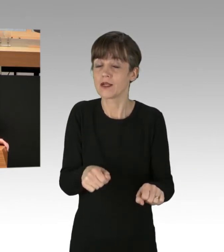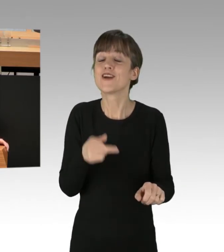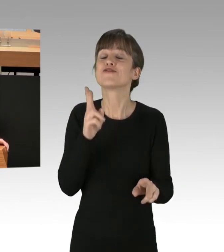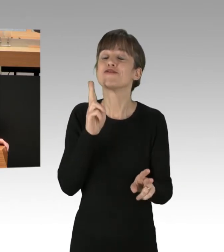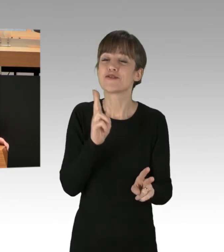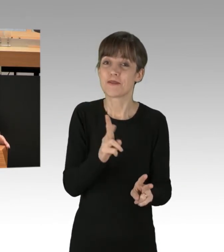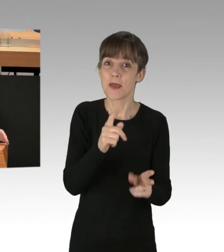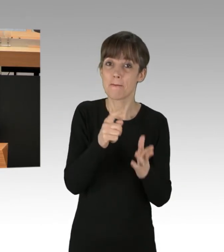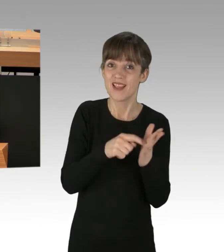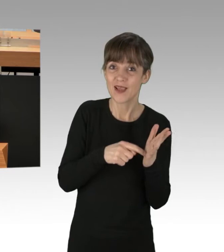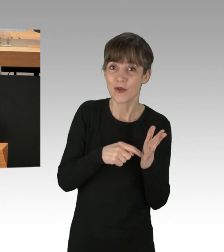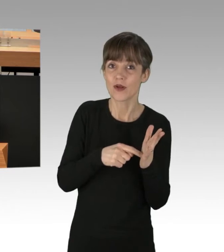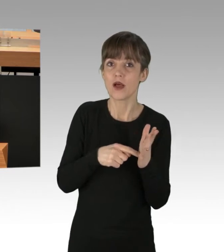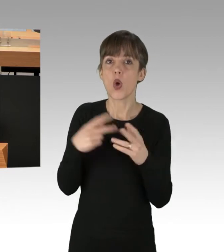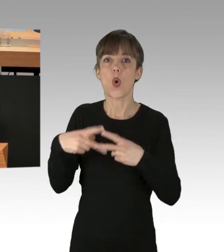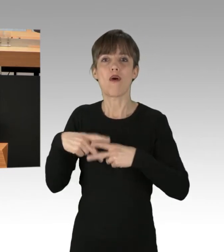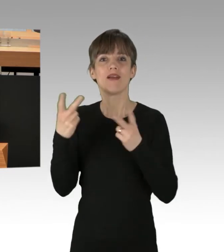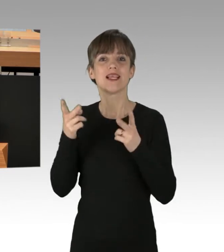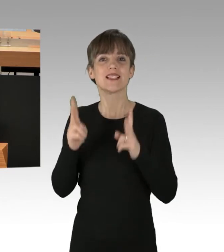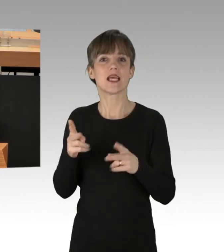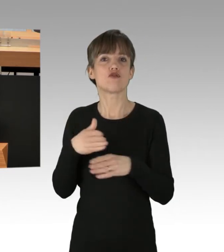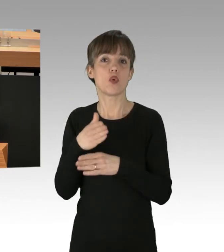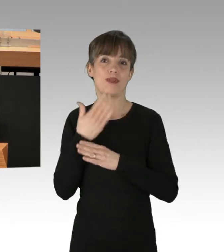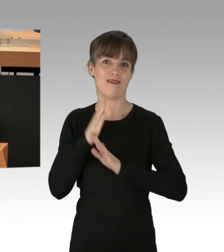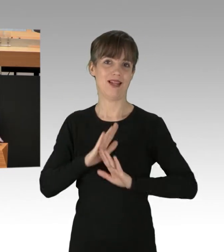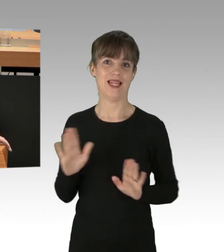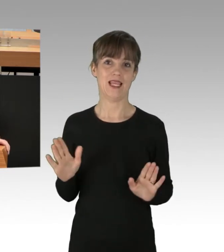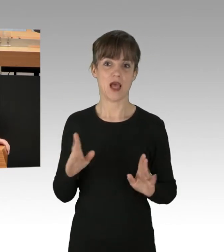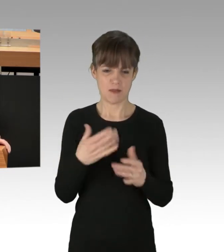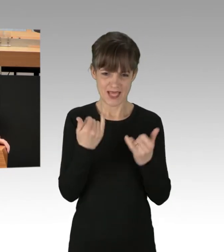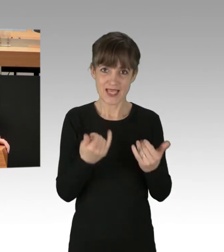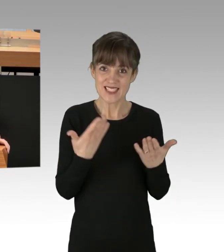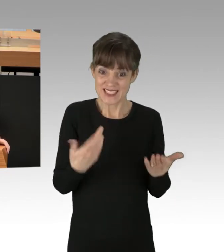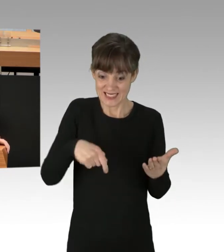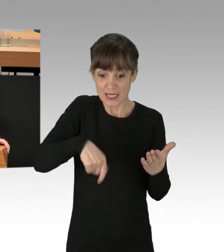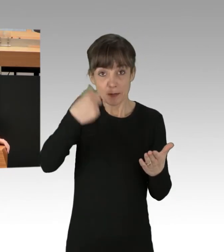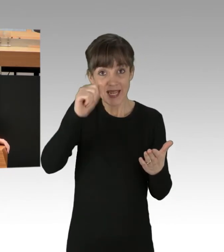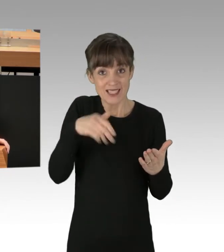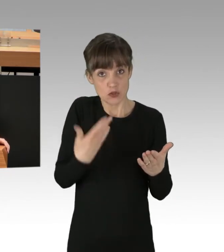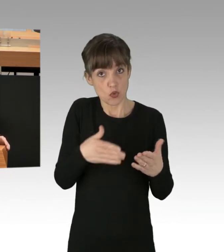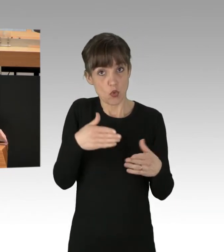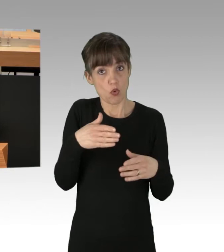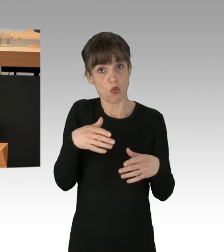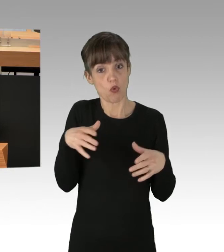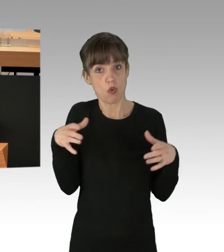keine Störungen der öffentlichen Sicherheit ausgehen. Und von der hiesigen Art von Versammlung, da gehen ganz erhebliche Gefahren für die öffentliche Sicherheit aus,